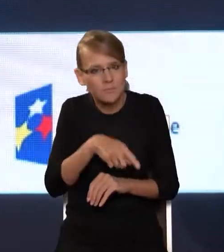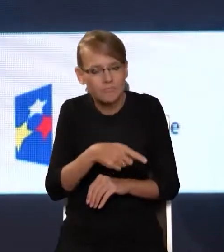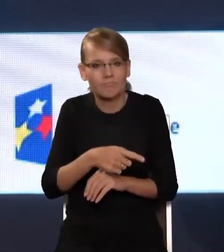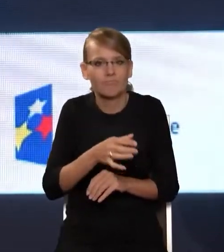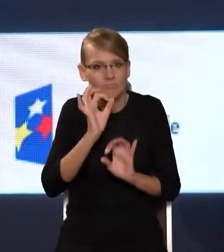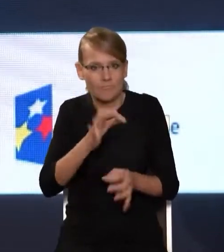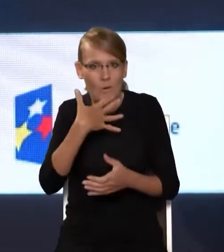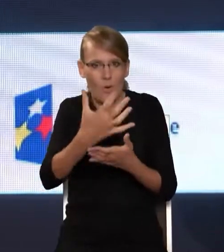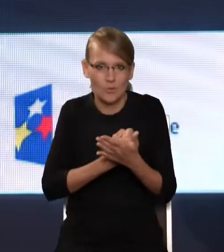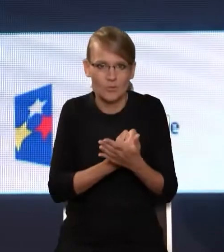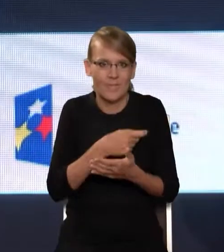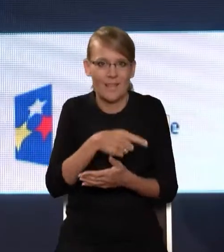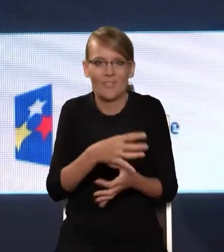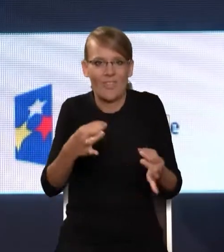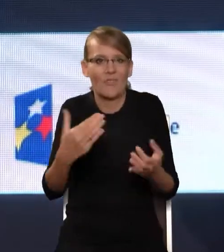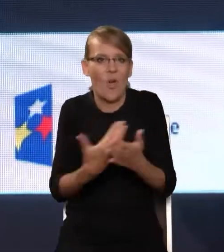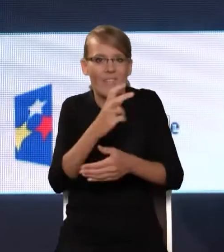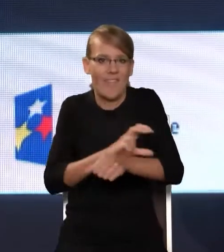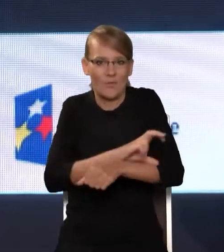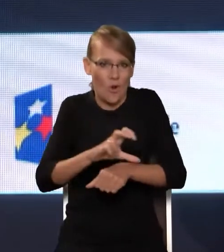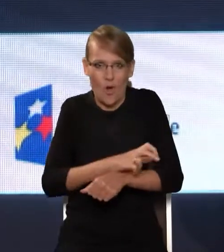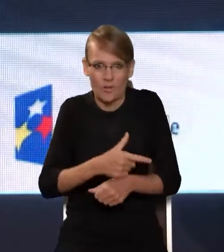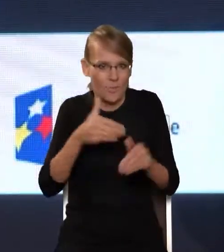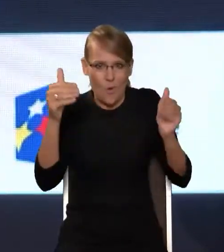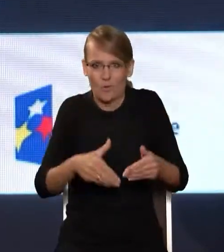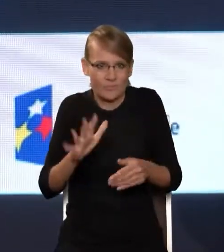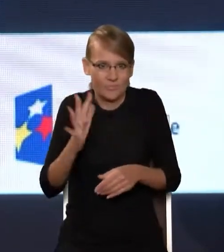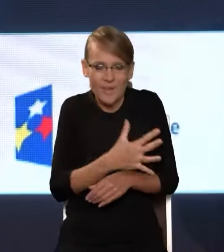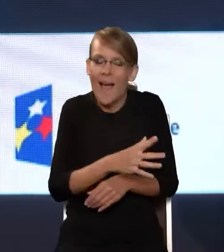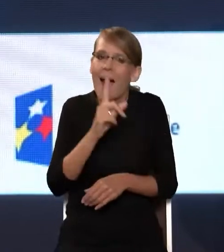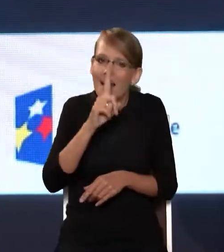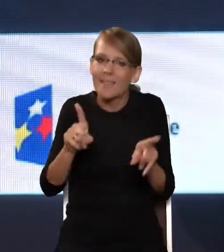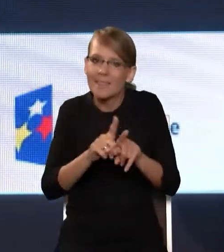które dają nowoczesne technologie, a jednocześnie strzec ich przed